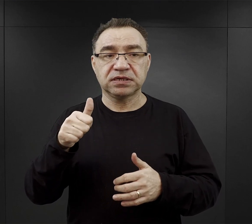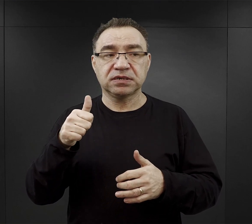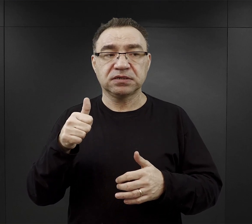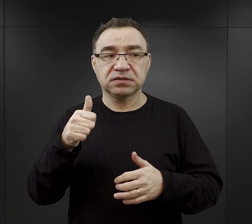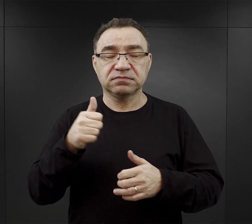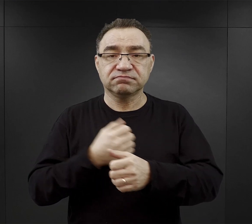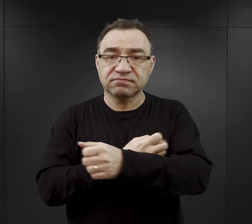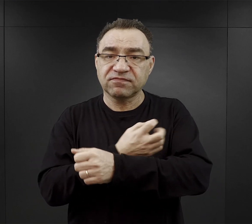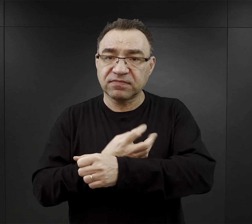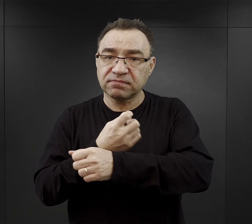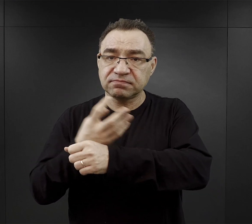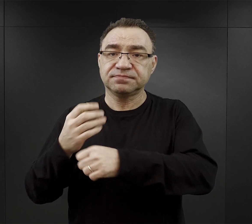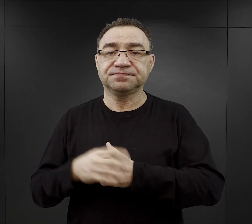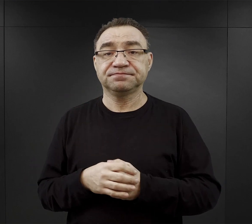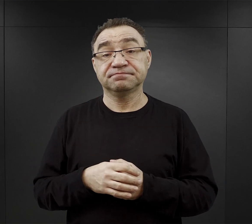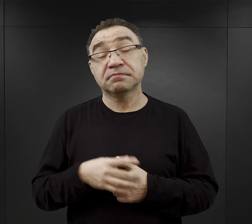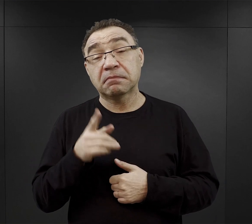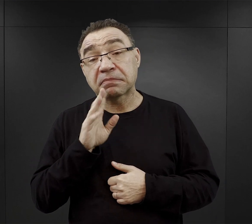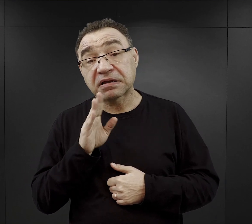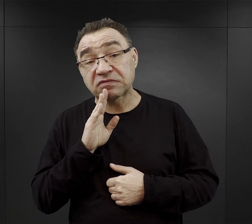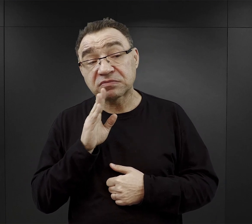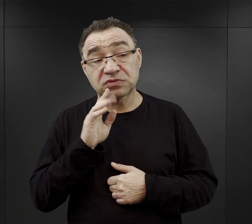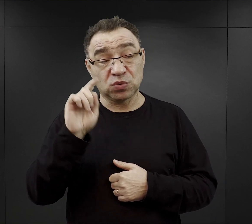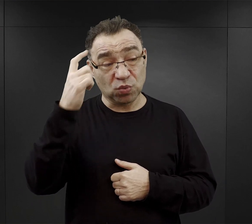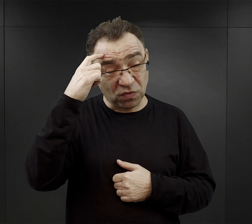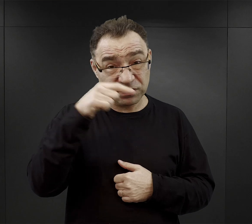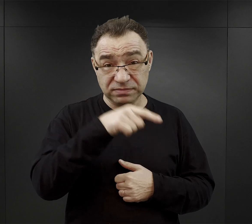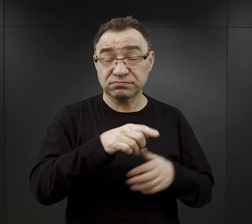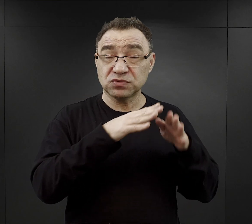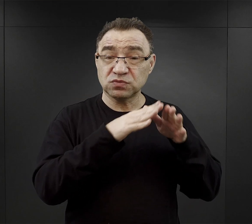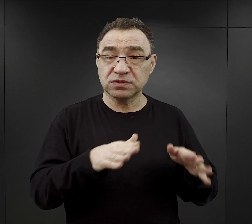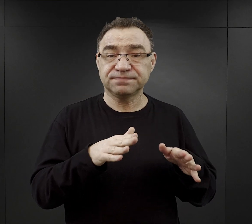Prawdopodobnie również w obozie macierzystym dodawano do zup,